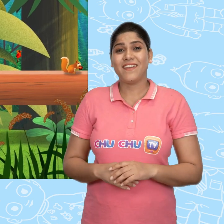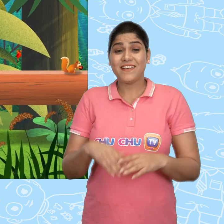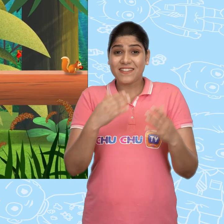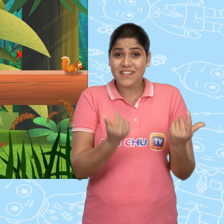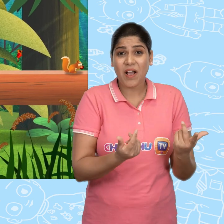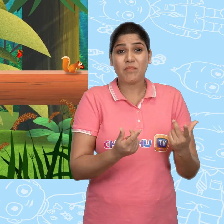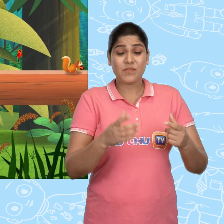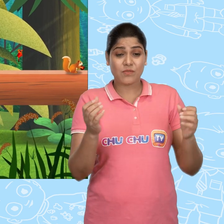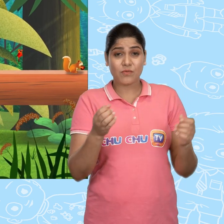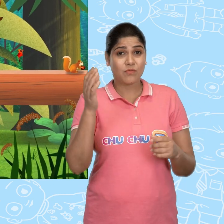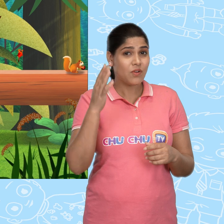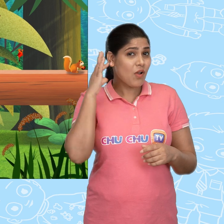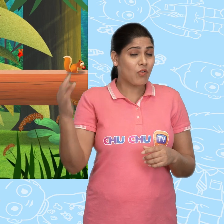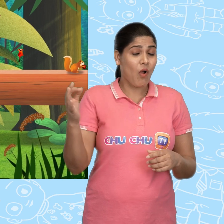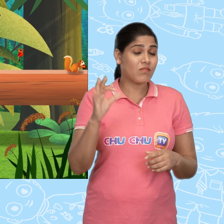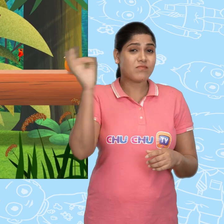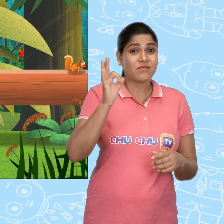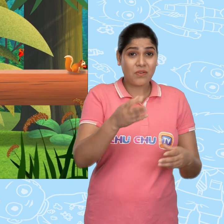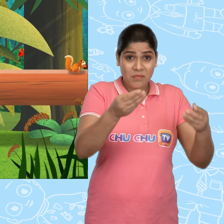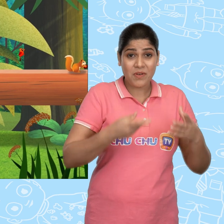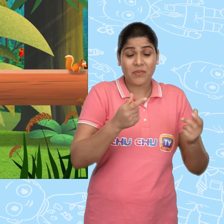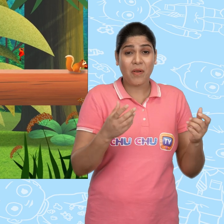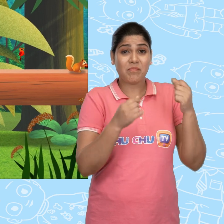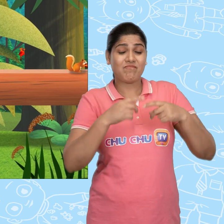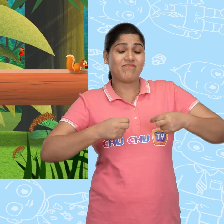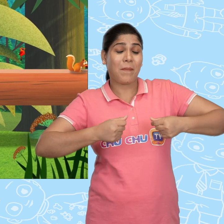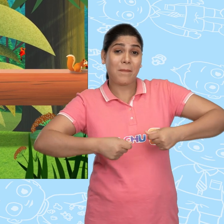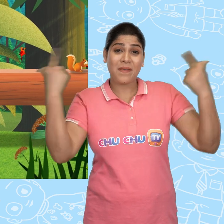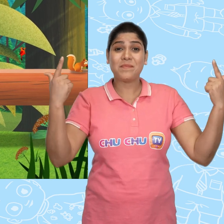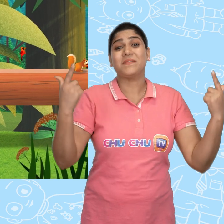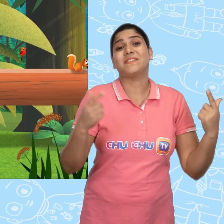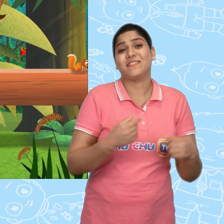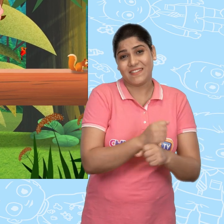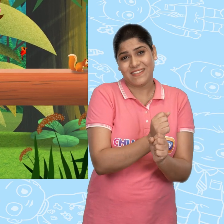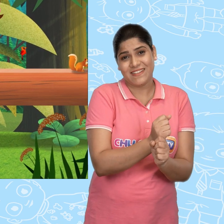इससे हमे सोने के सिक्के मिलेंगे और हम अमीर बन जायेंगे. Hooray